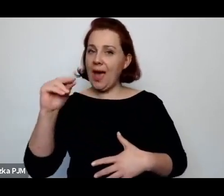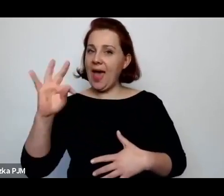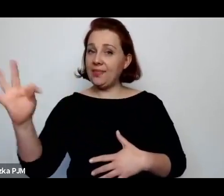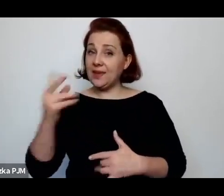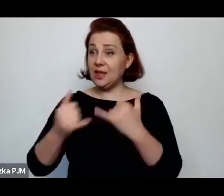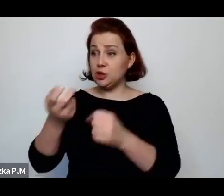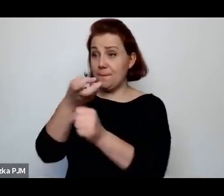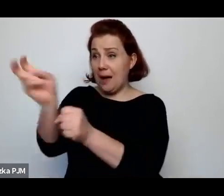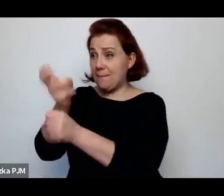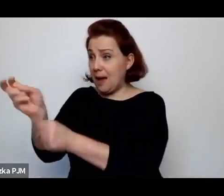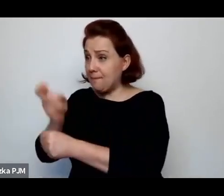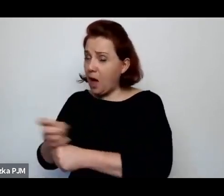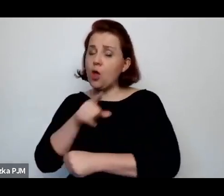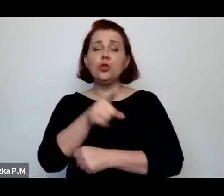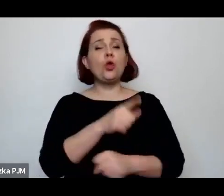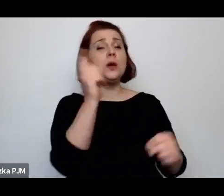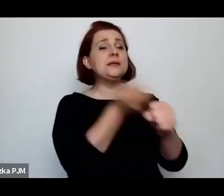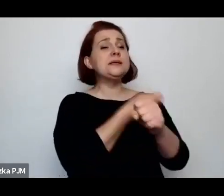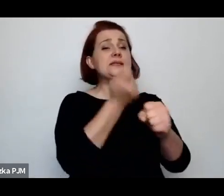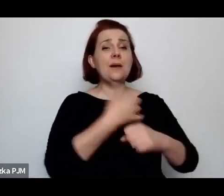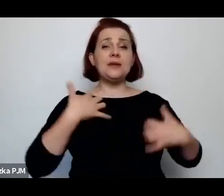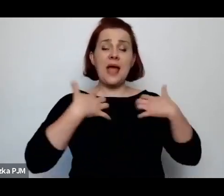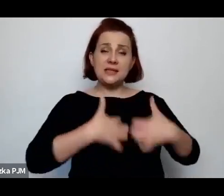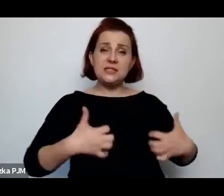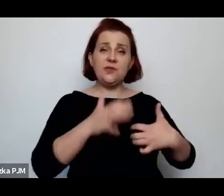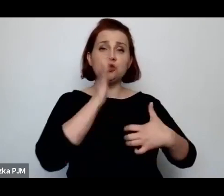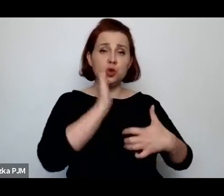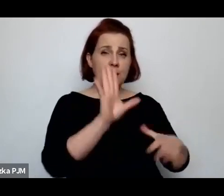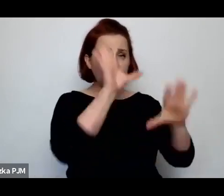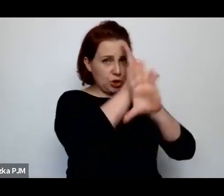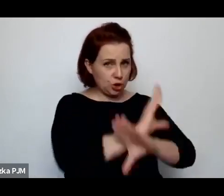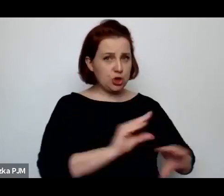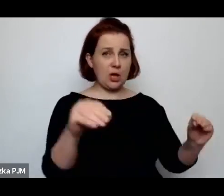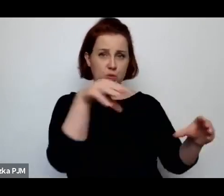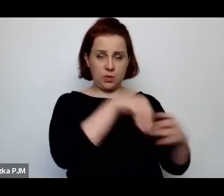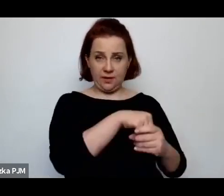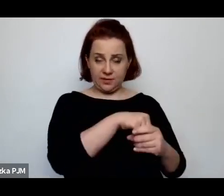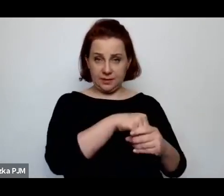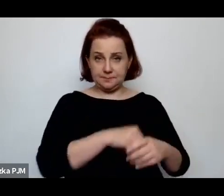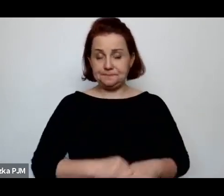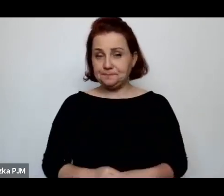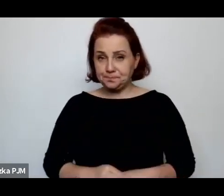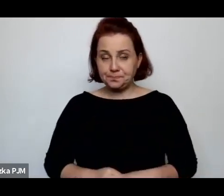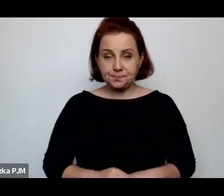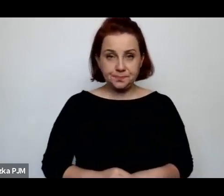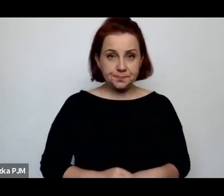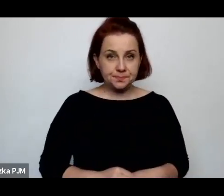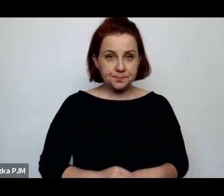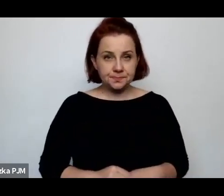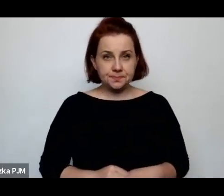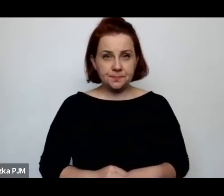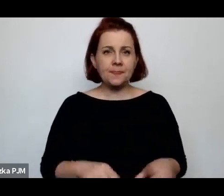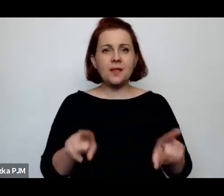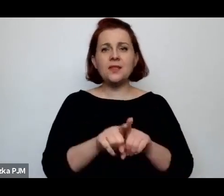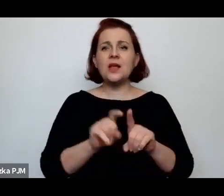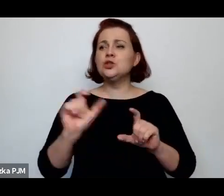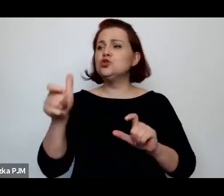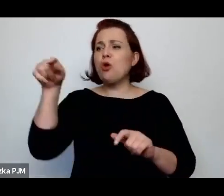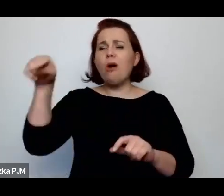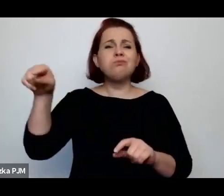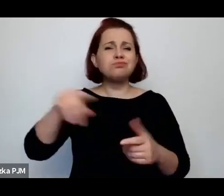W każdym razie ona taka opozycje stworzyła, równolegle swoje pogadanki na temat uboju rytualnego